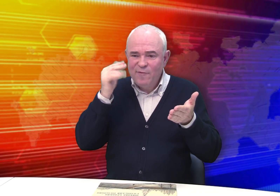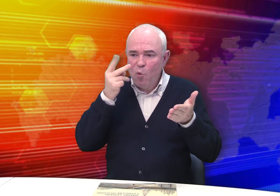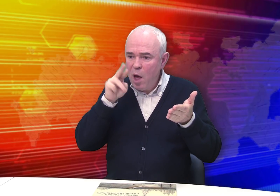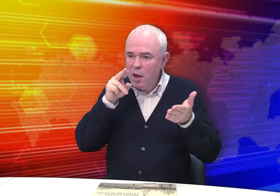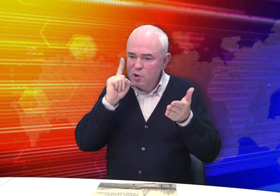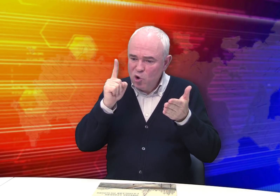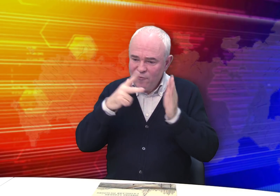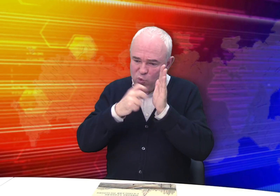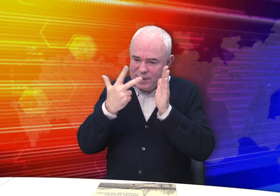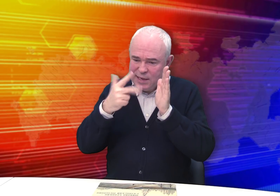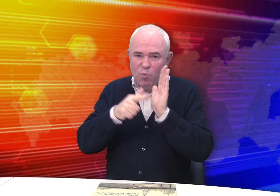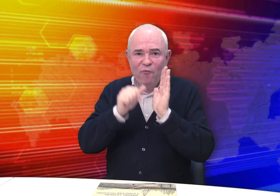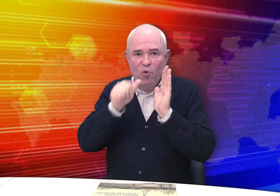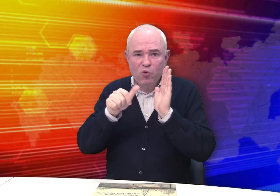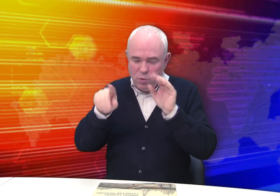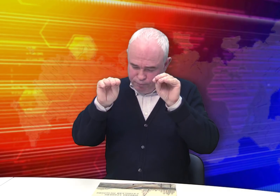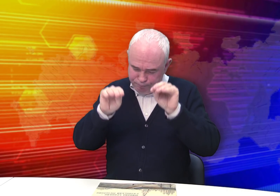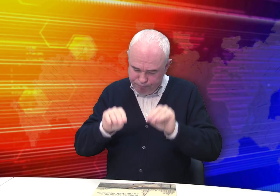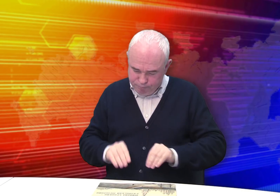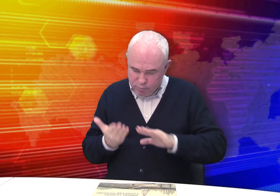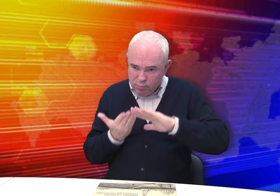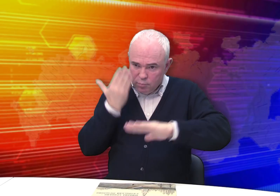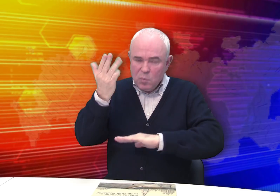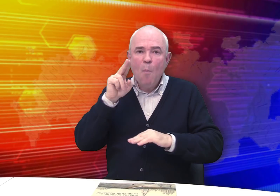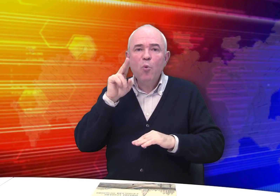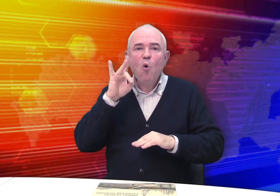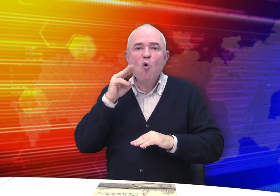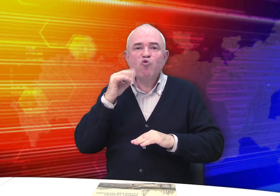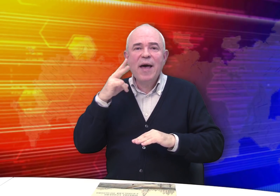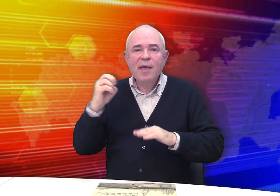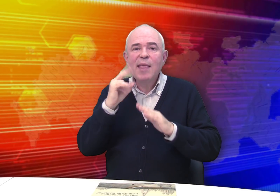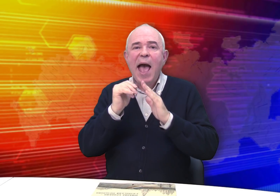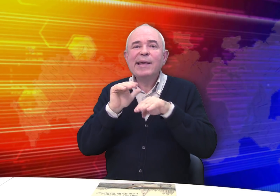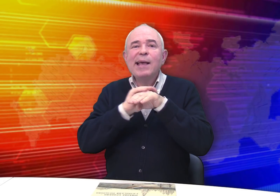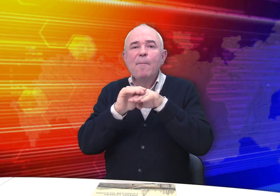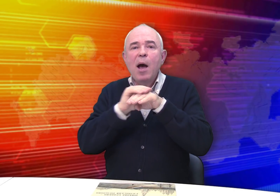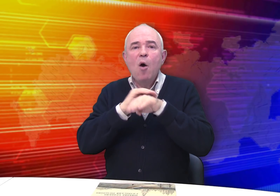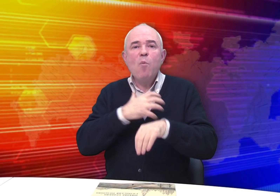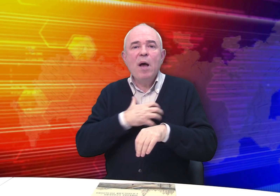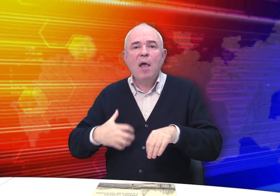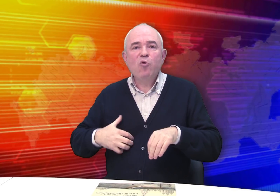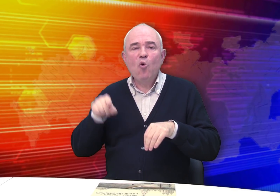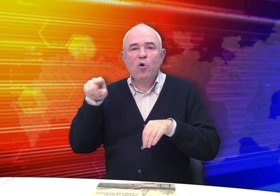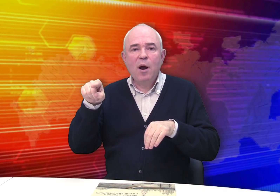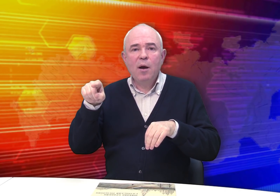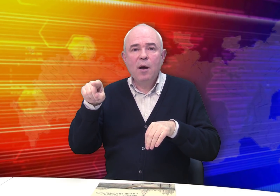3 июля 1837 года он составил прошение на имя Рязанского губернатора.